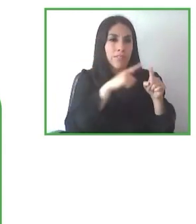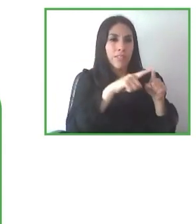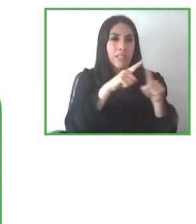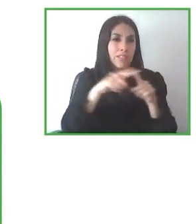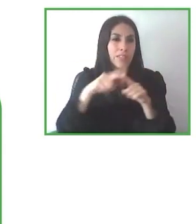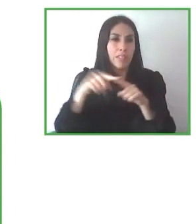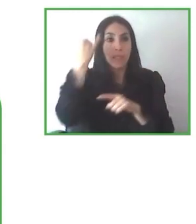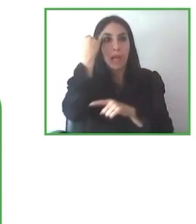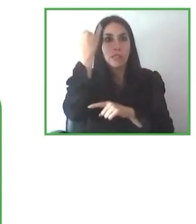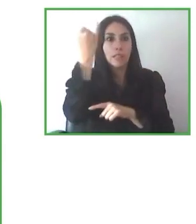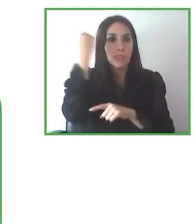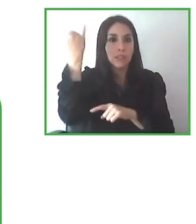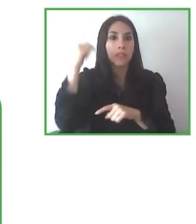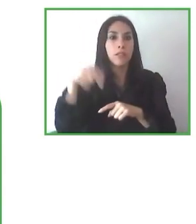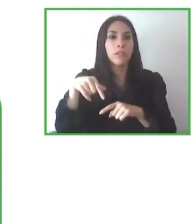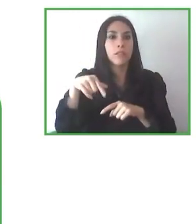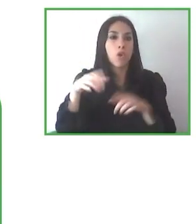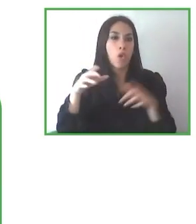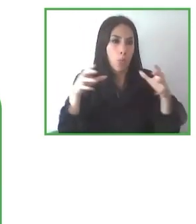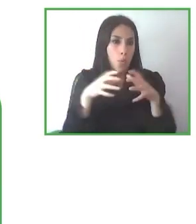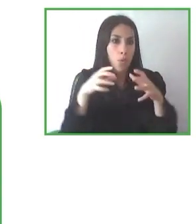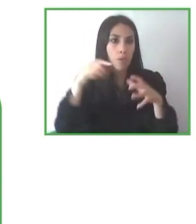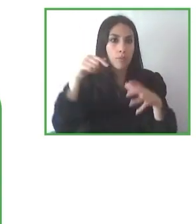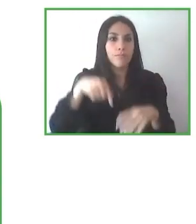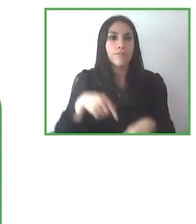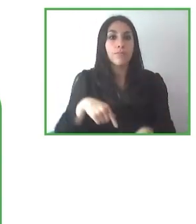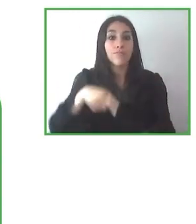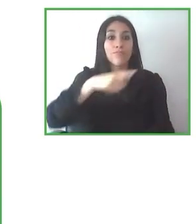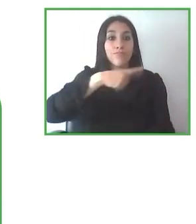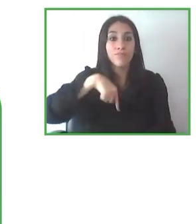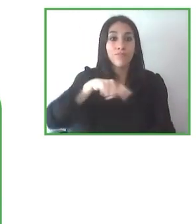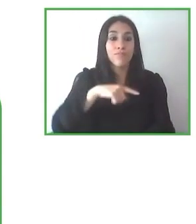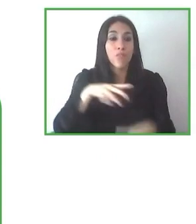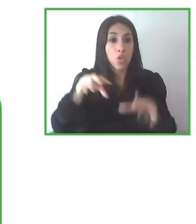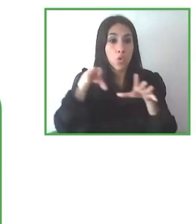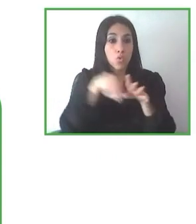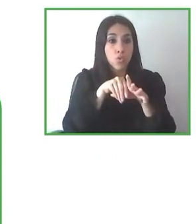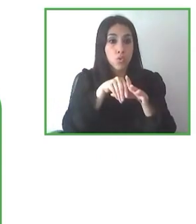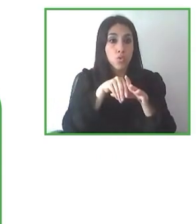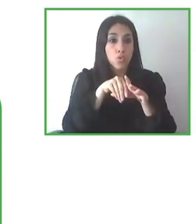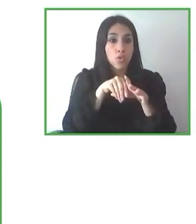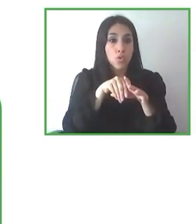supuesto, a Zero Project por organizar esta sesión. Muchísimas gracias.